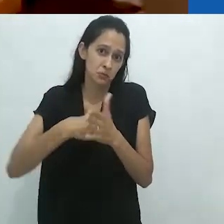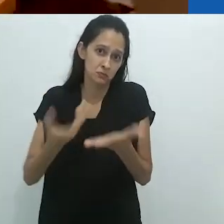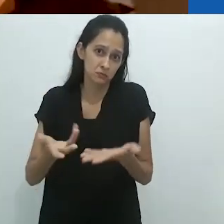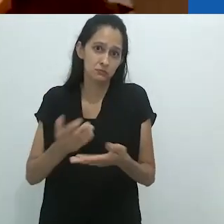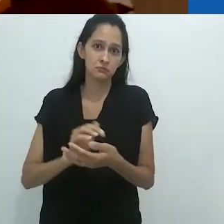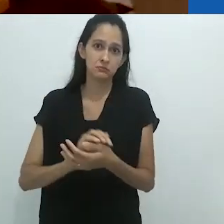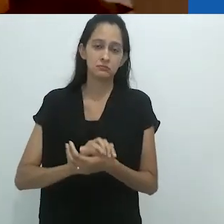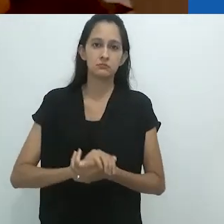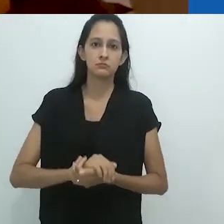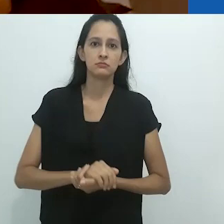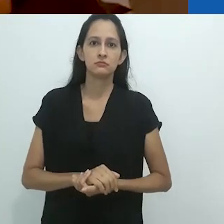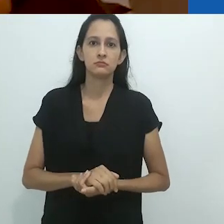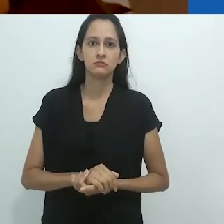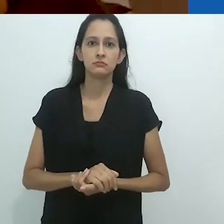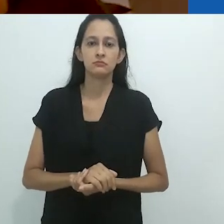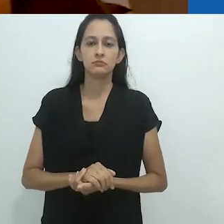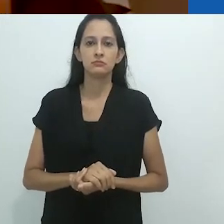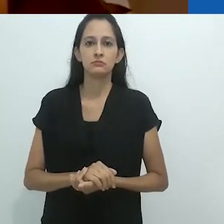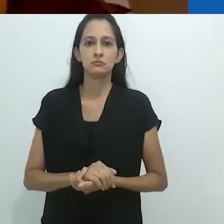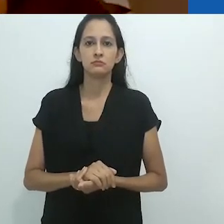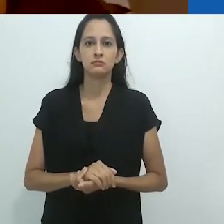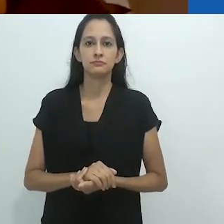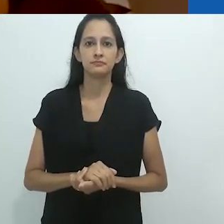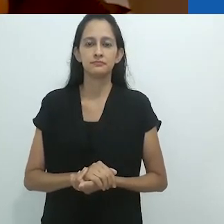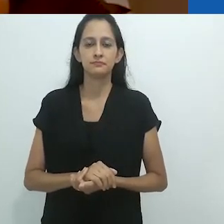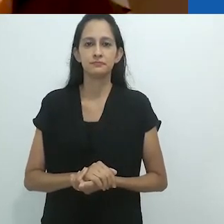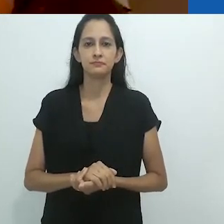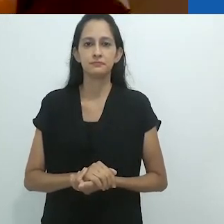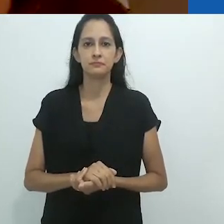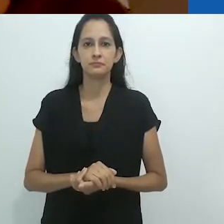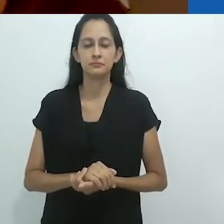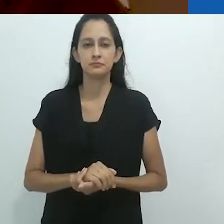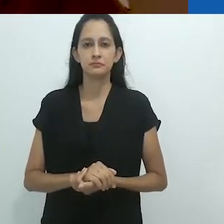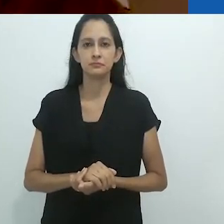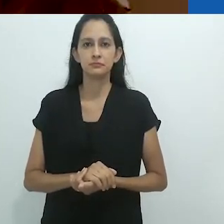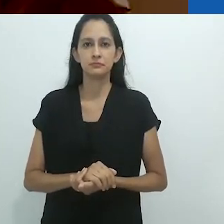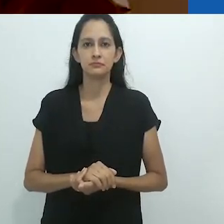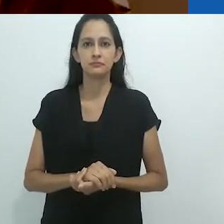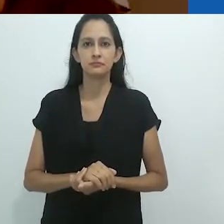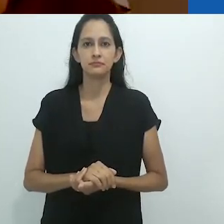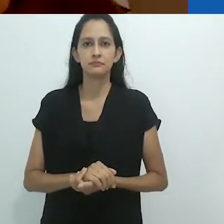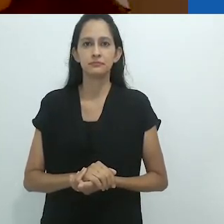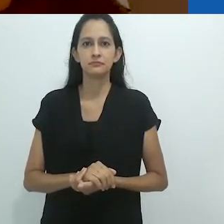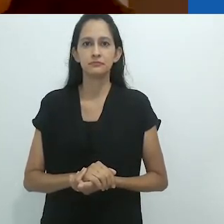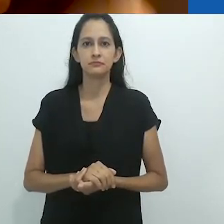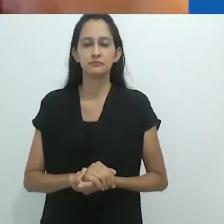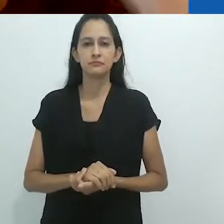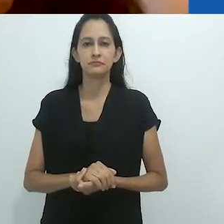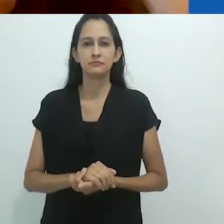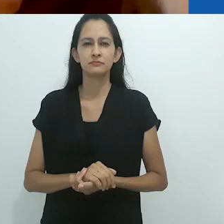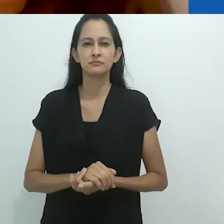Porque certamente haverá questões.